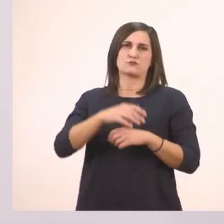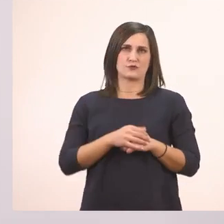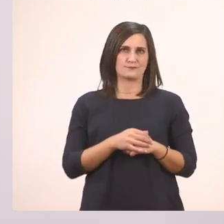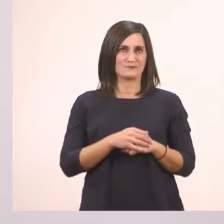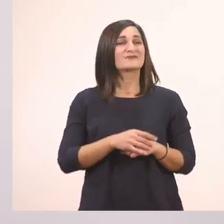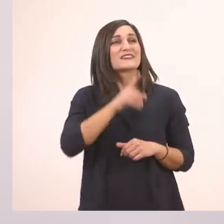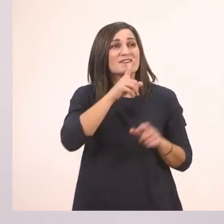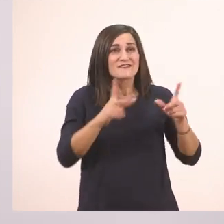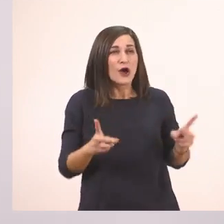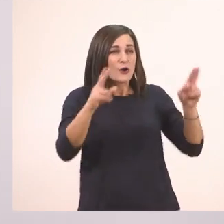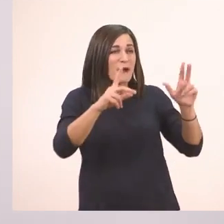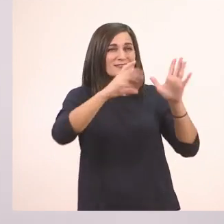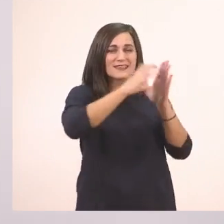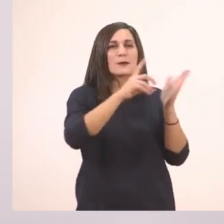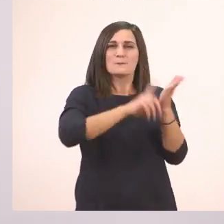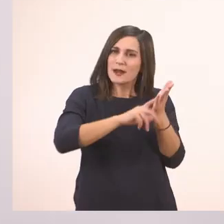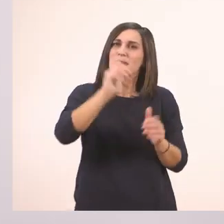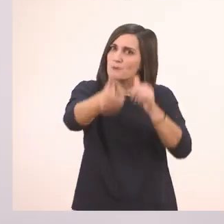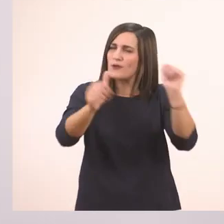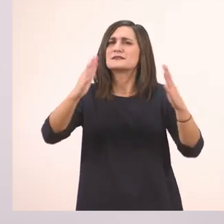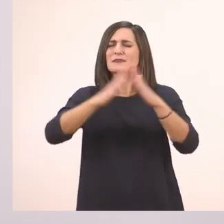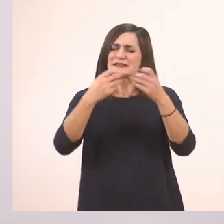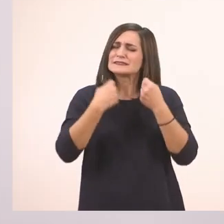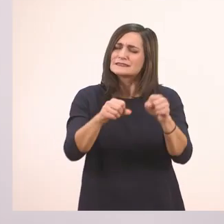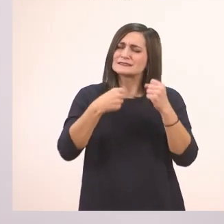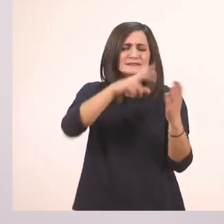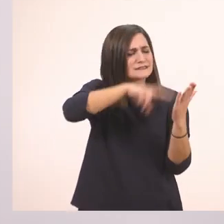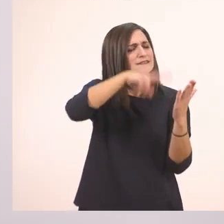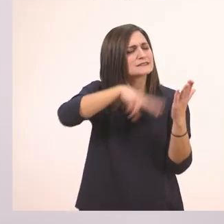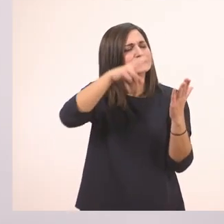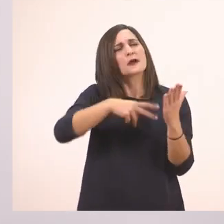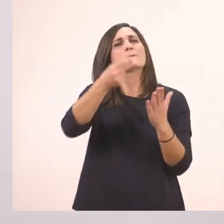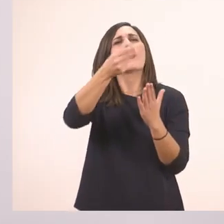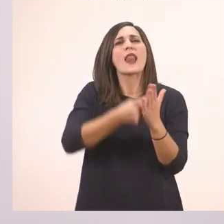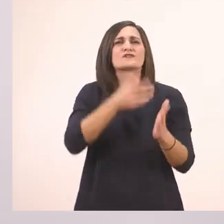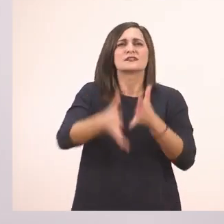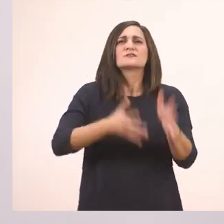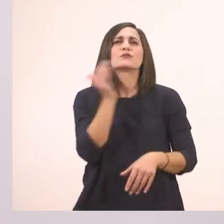Αυτή είναι η ανάγνωσή μας. Θα τη διαβάσετε κι εσείς πολλές φορές στο σπίτι, μέχρι να τη λέτε έτσι γρήγορα και ωραία.